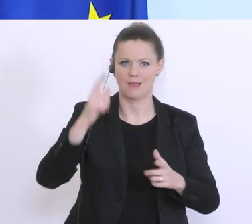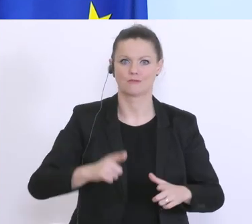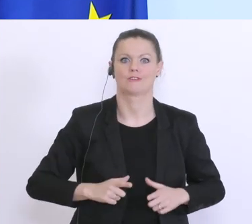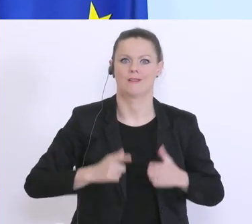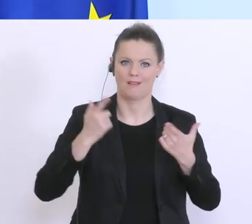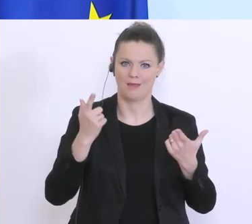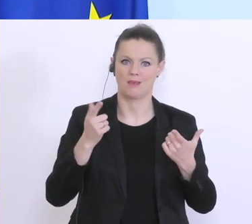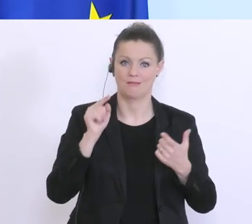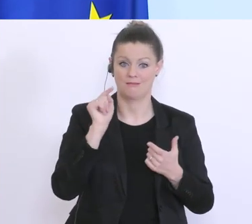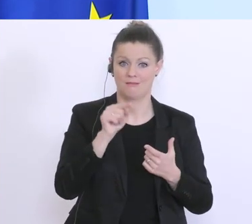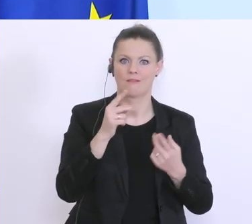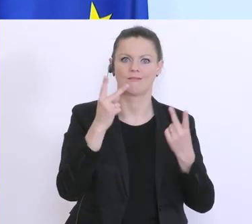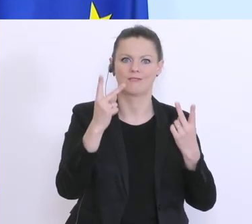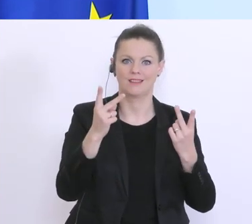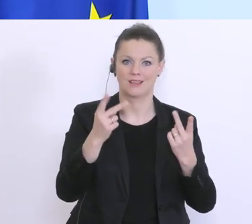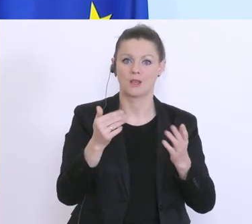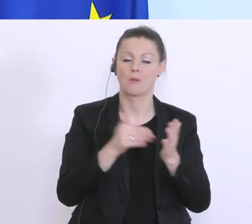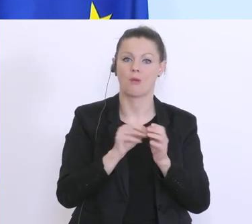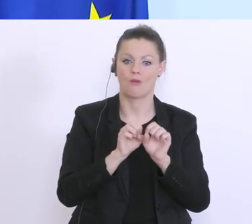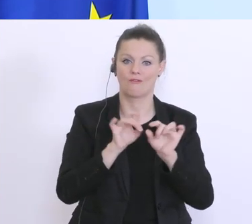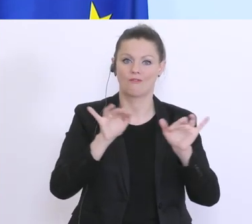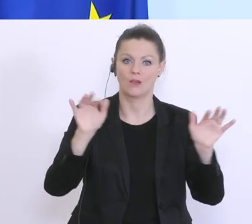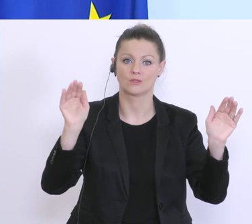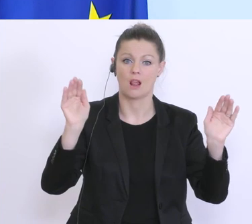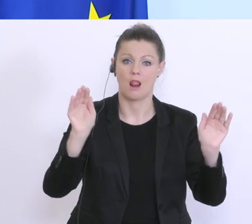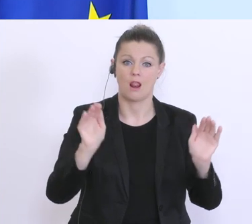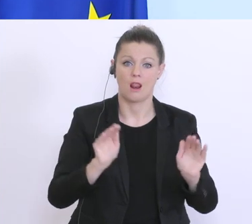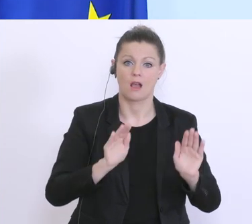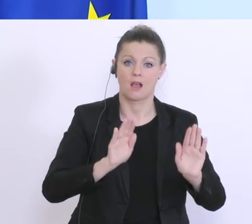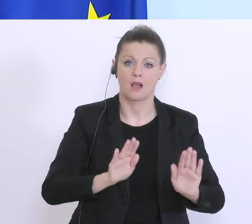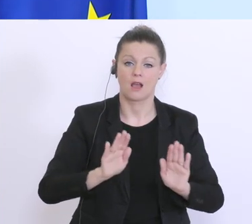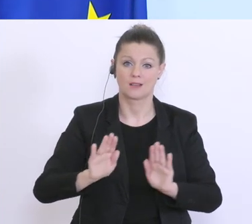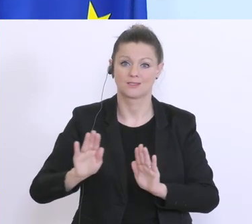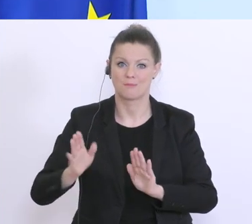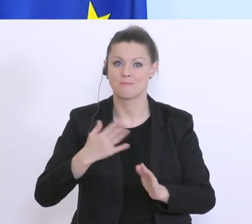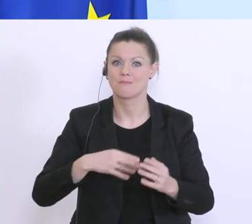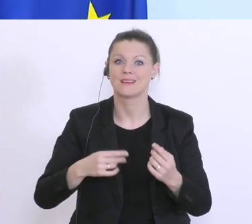so verlangsamt, dass wir auch im Gesundheitssystem kein Intensivbettenproblem bekommen. Und solange